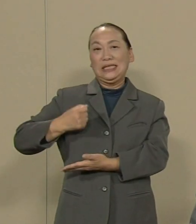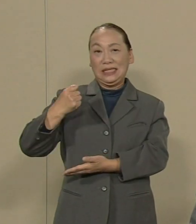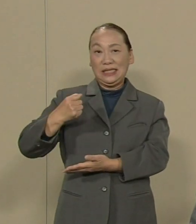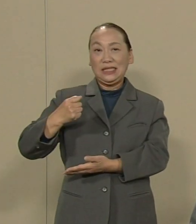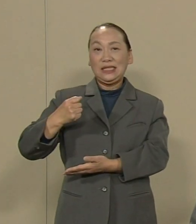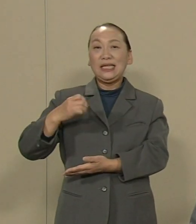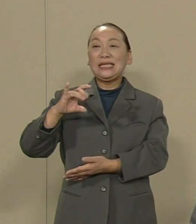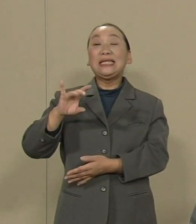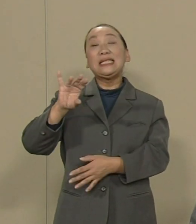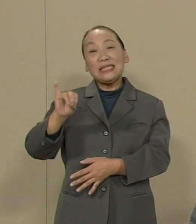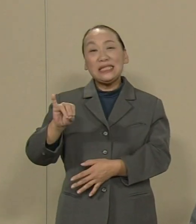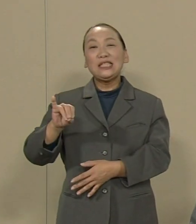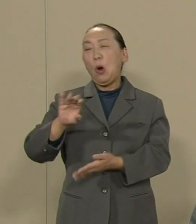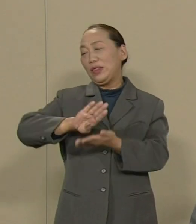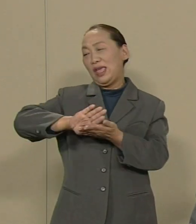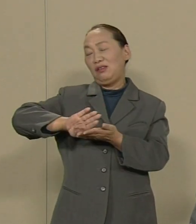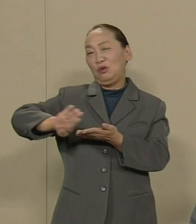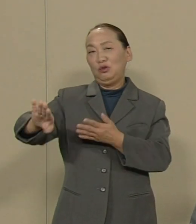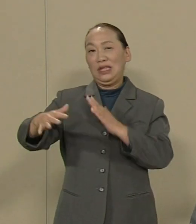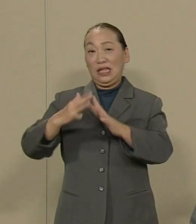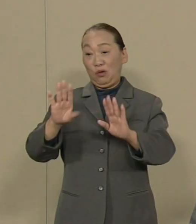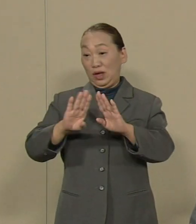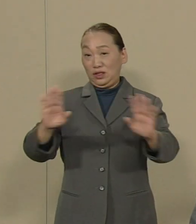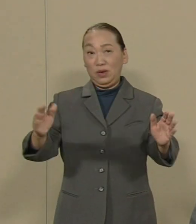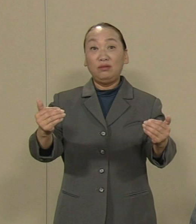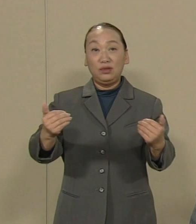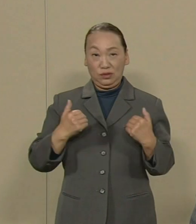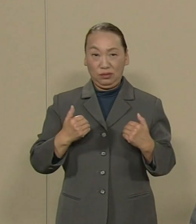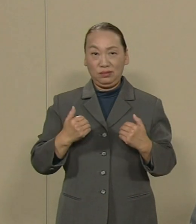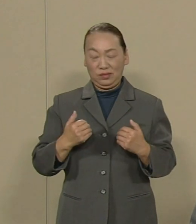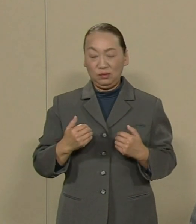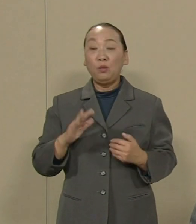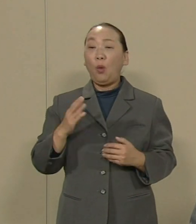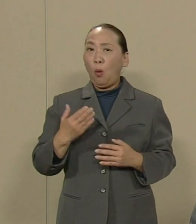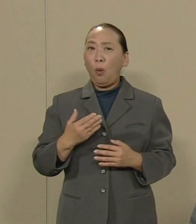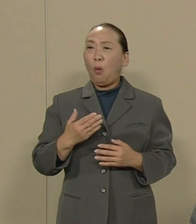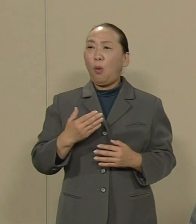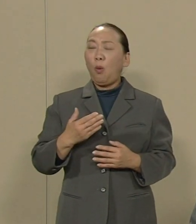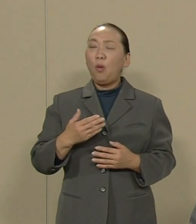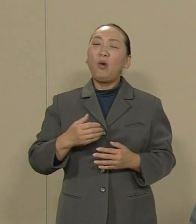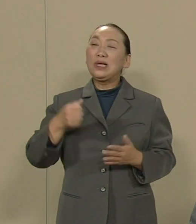しかし その直後からの政府の態度 あれは何でしょうか